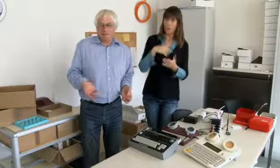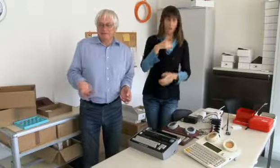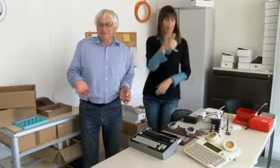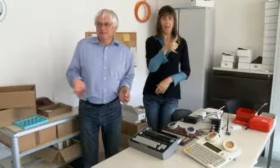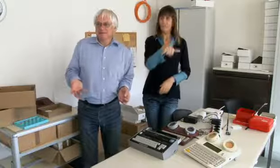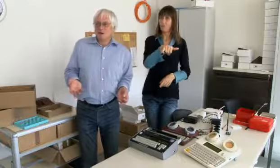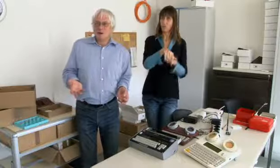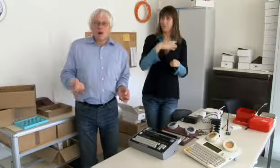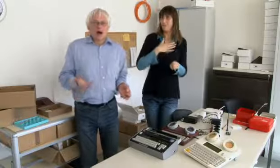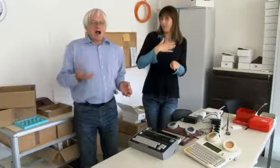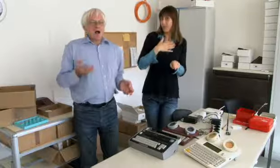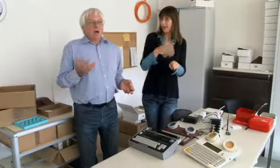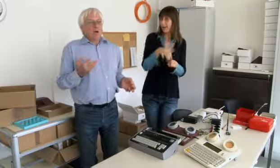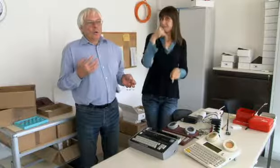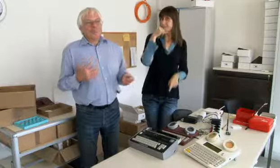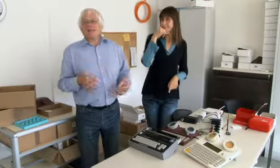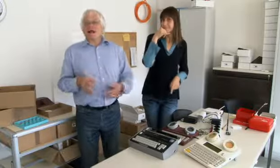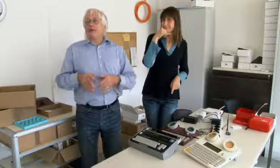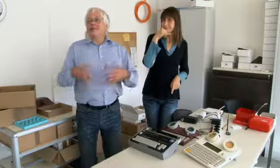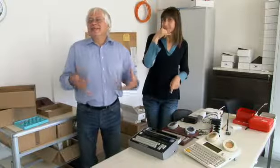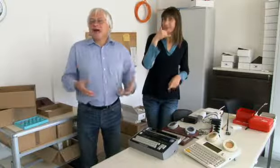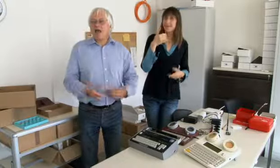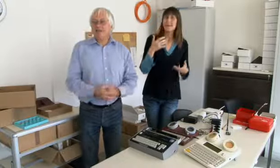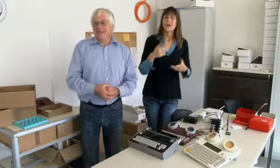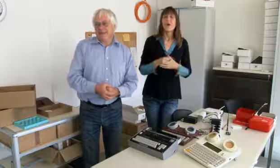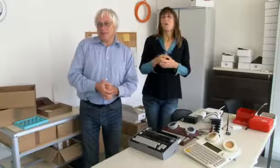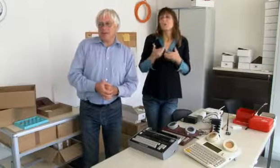Wir haben schon ein Telefon gehabt nur für mich